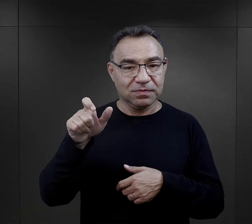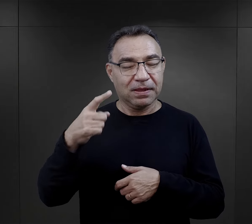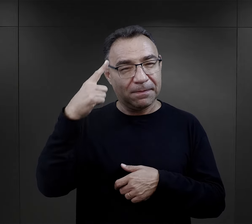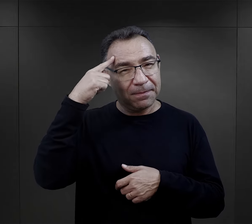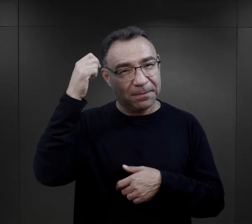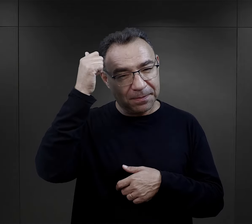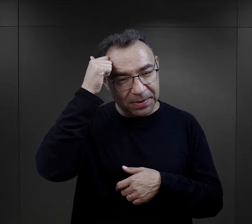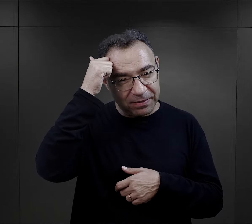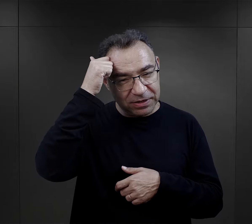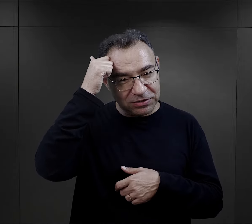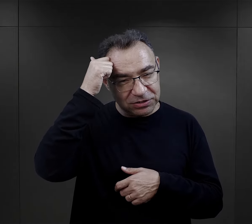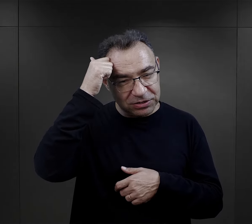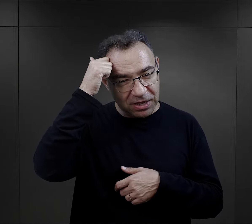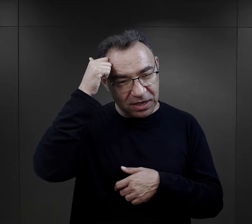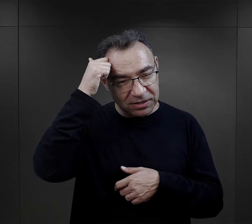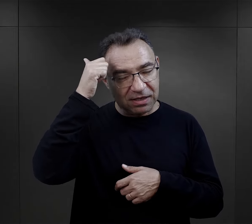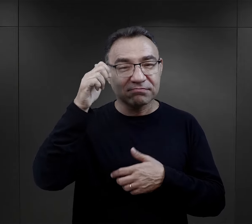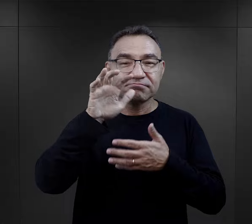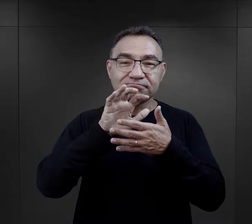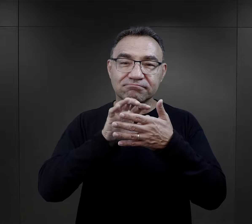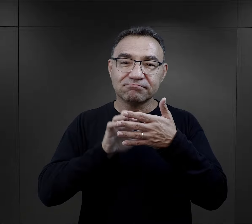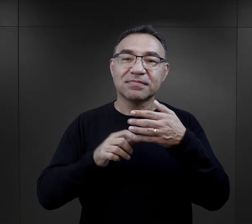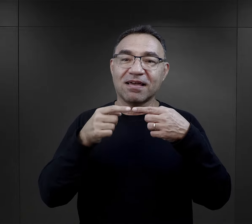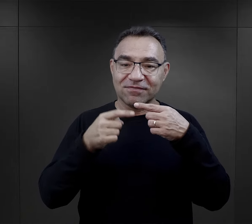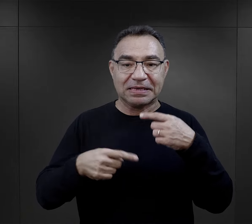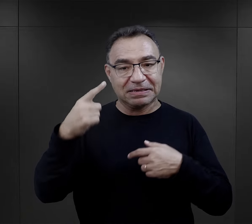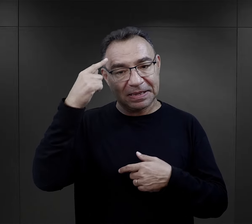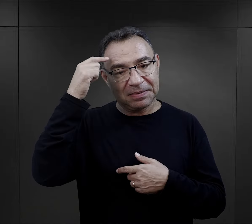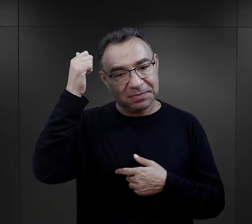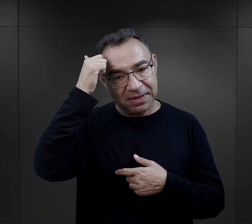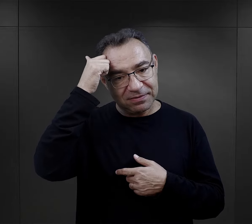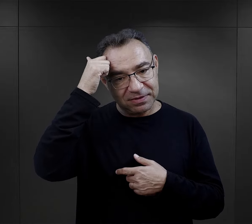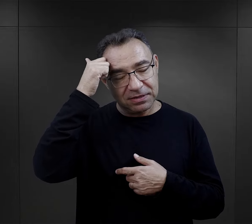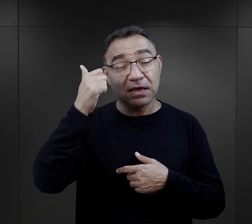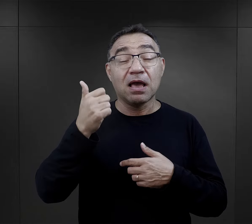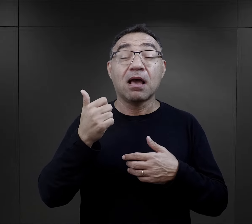Wiele z nich zachowały w pamięci te obozowe wiersze